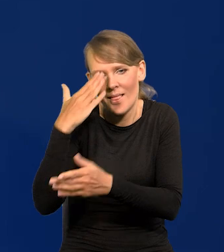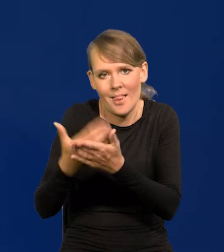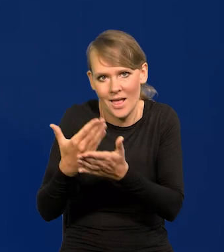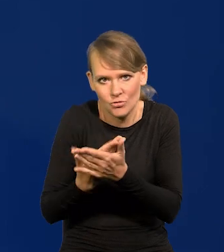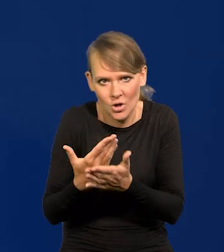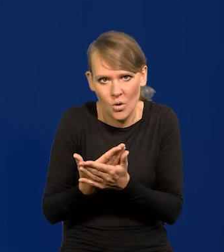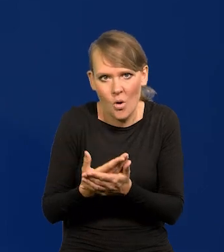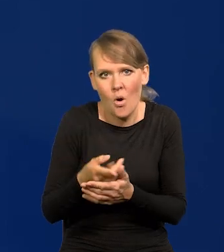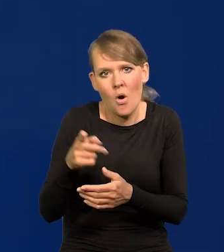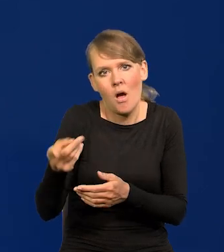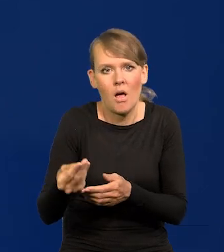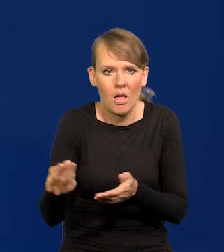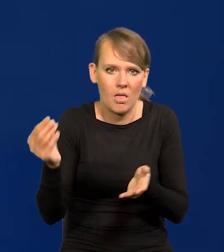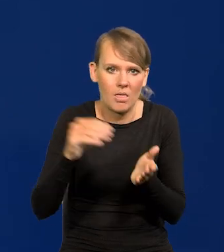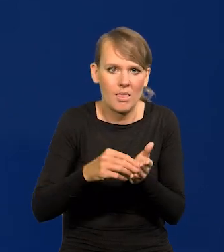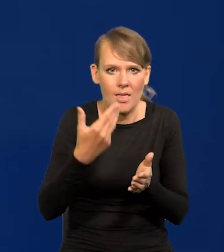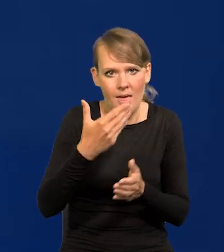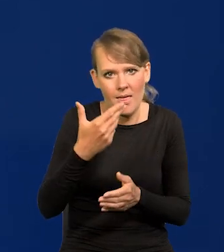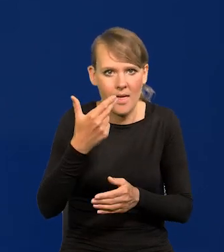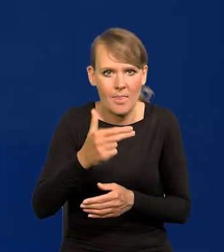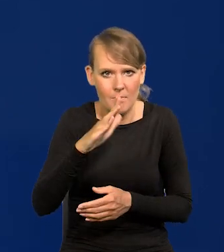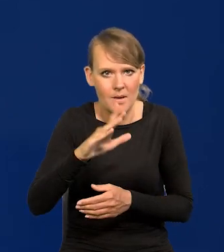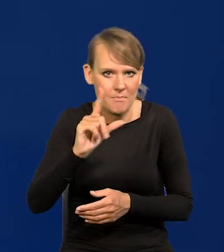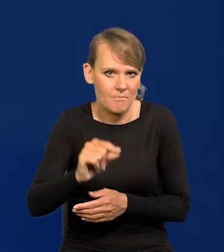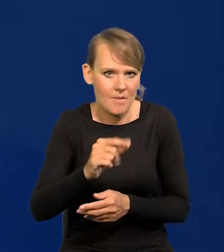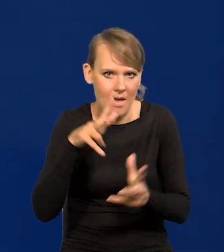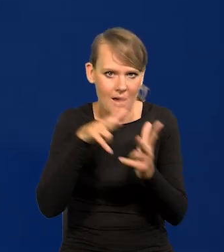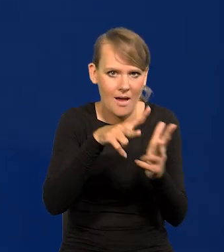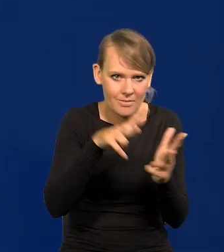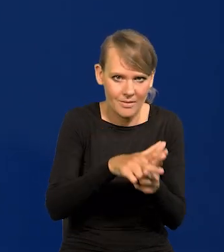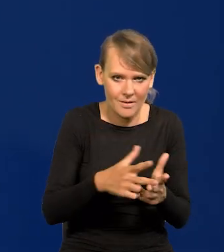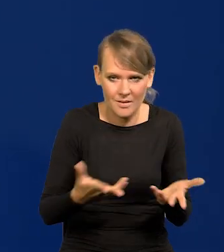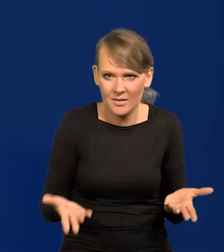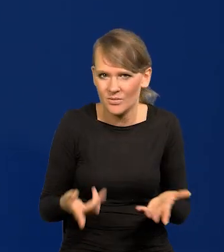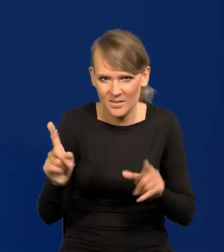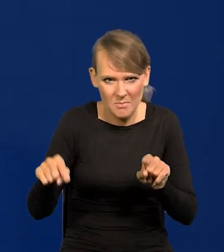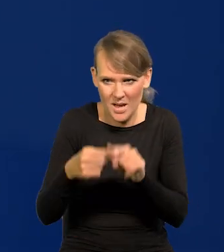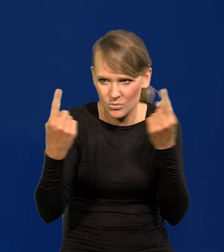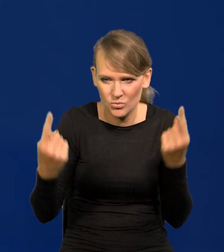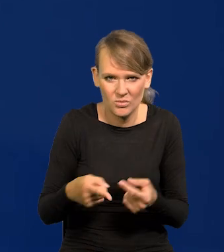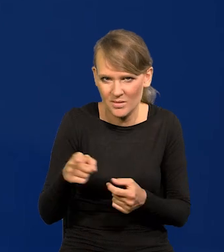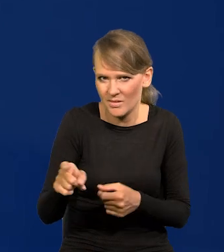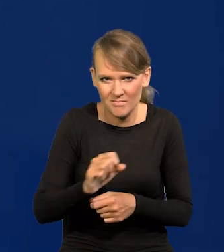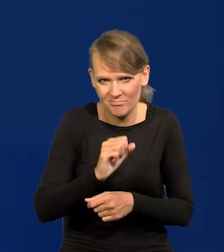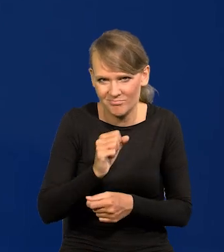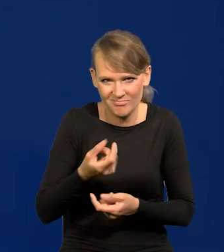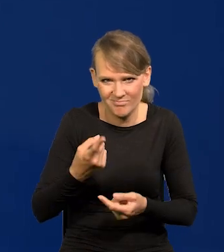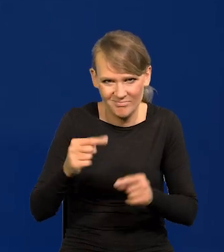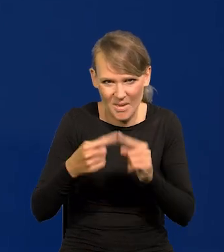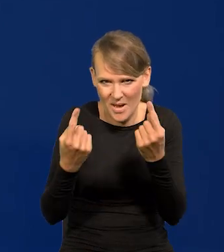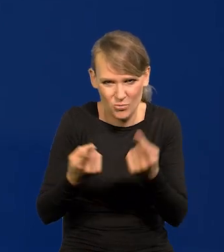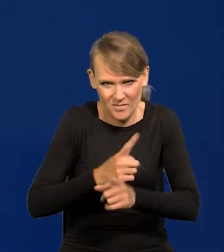włączyła w to NBP i ataki na NBP. To jest karygodne, to się nie powinno nigdy powtórzyć. Musimy to jakoś przetrwać.